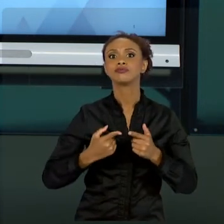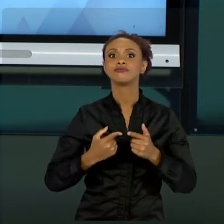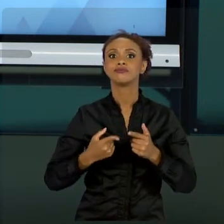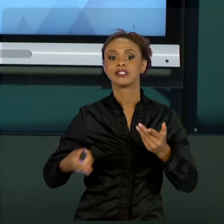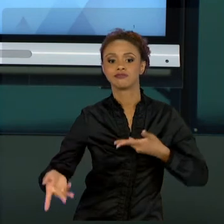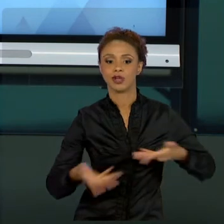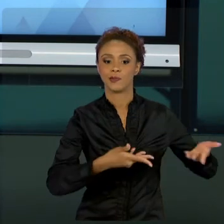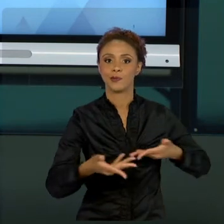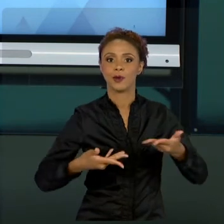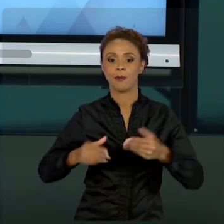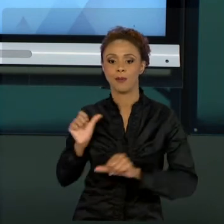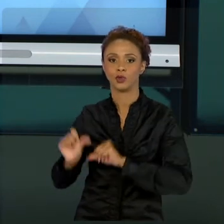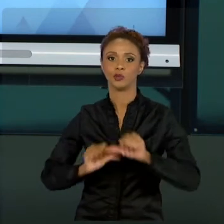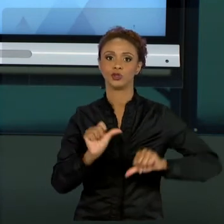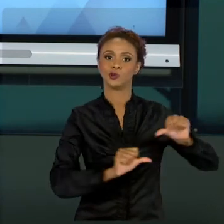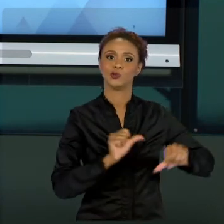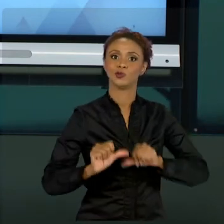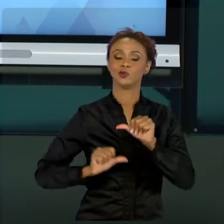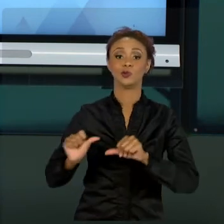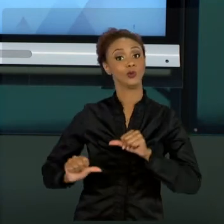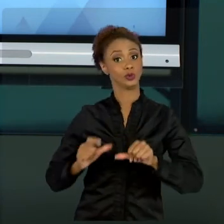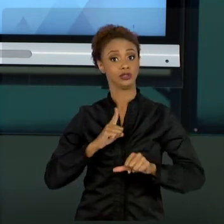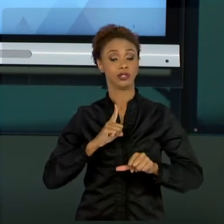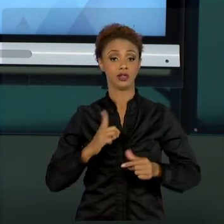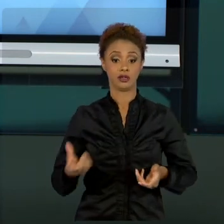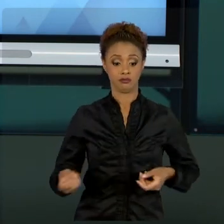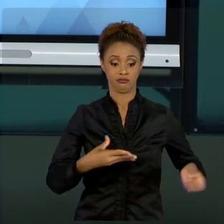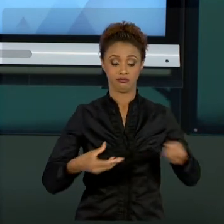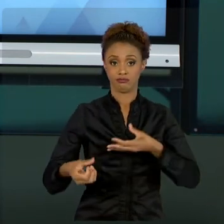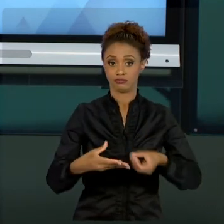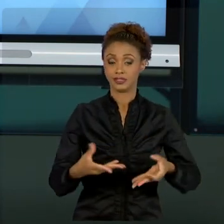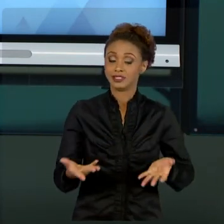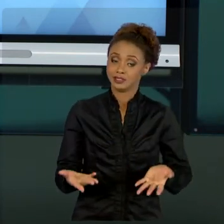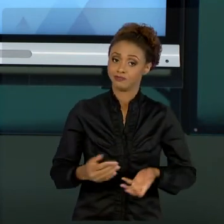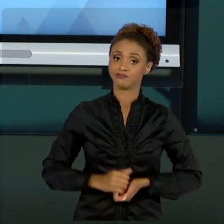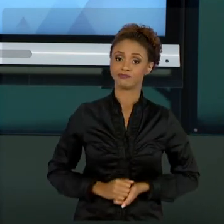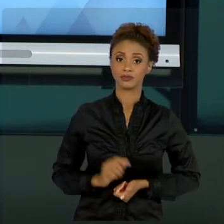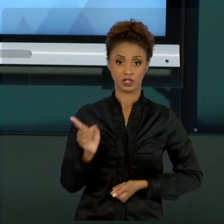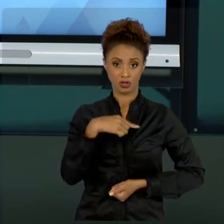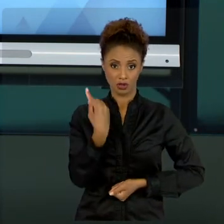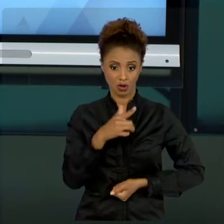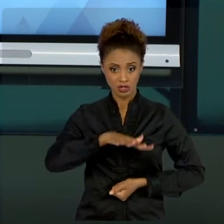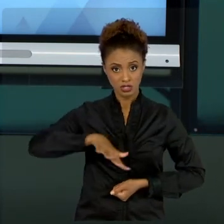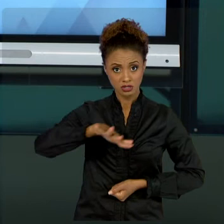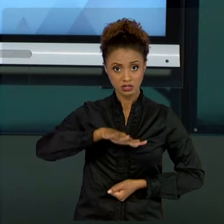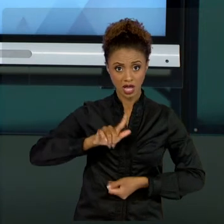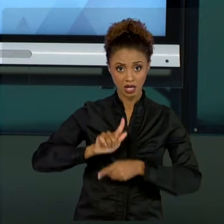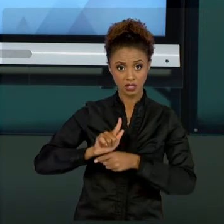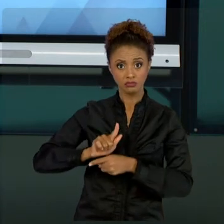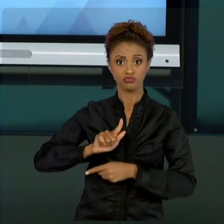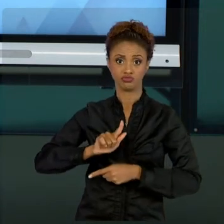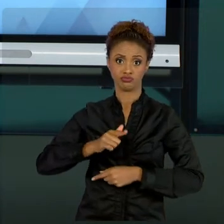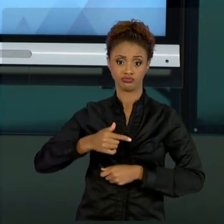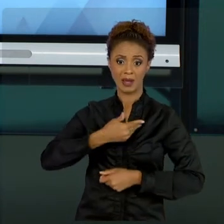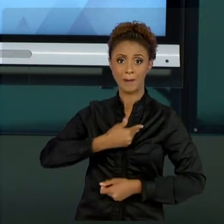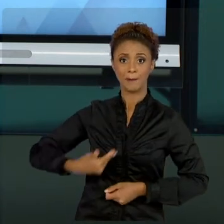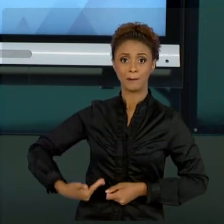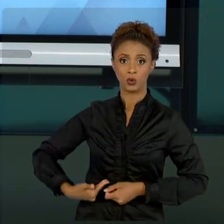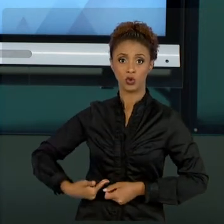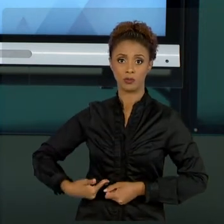DIFICILMENTE NÓS, NA GESTÃO PÚBLICA, TEMOS TANTA LIBERDADE COMO NA INICIATIVA PRIVADA. MAS A